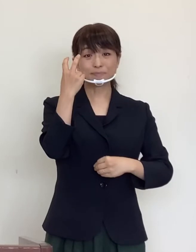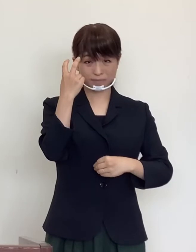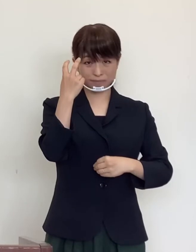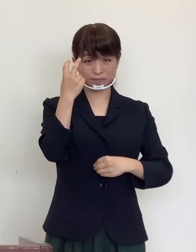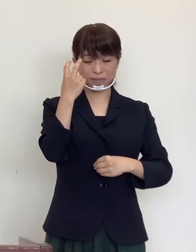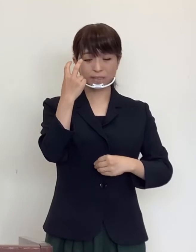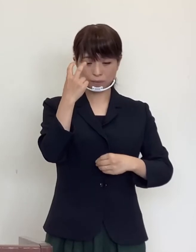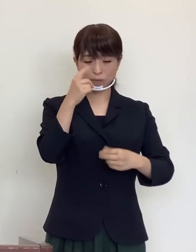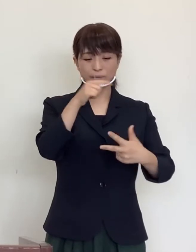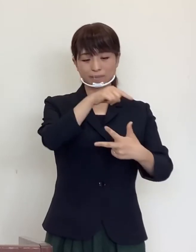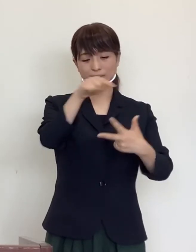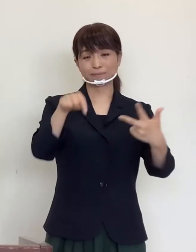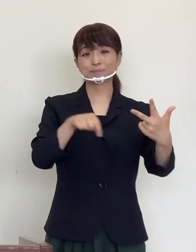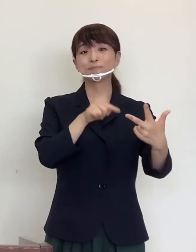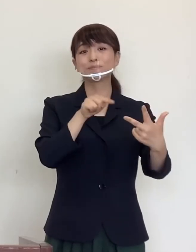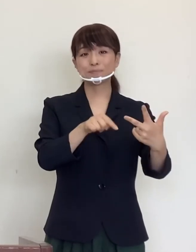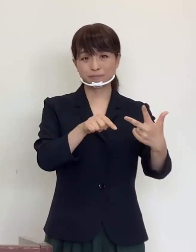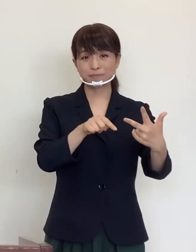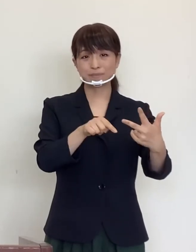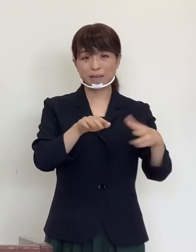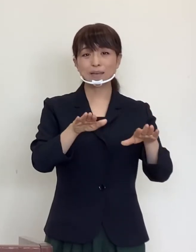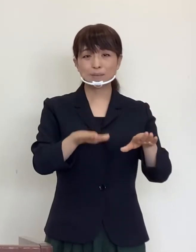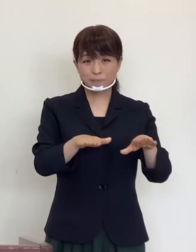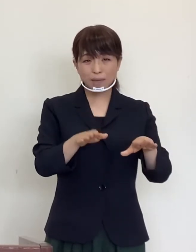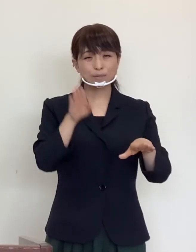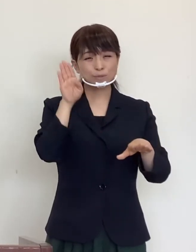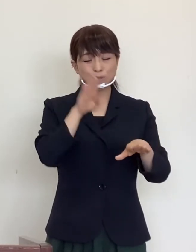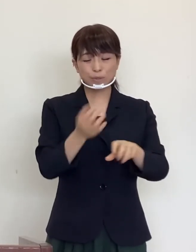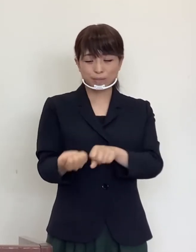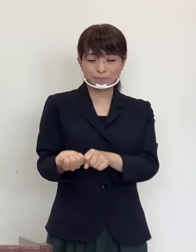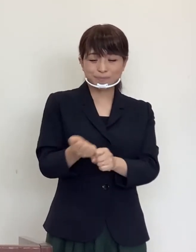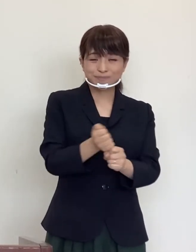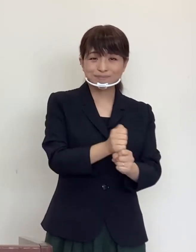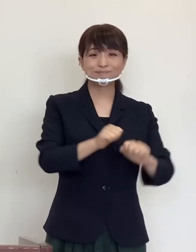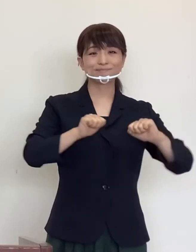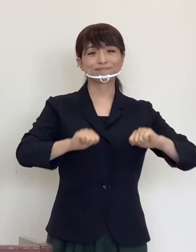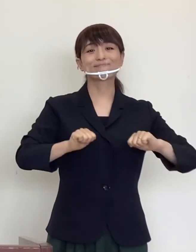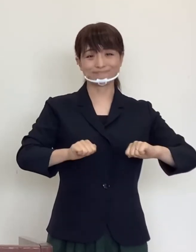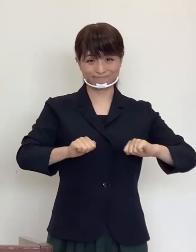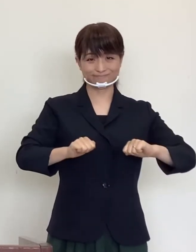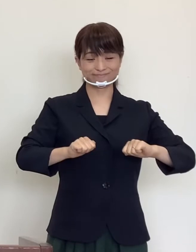幸いにもすべての方が順調に回復されています。